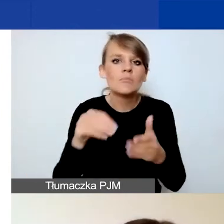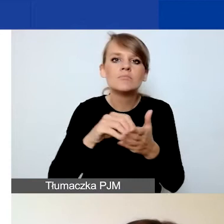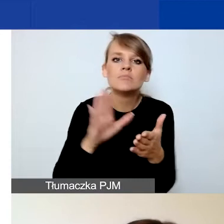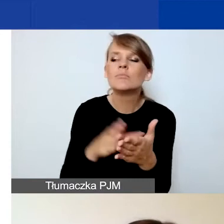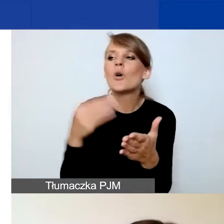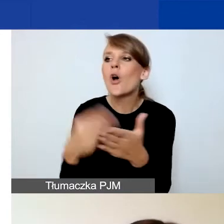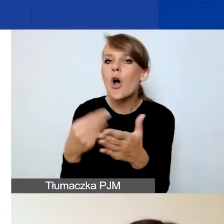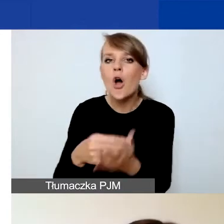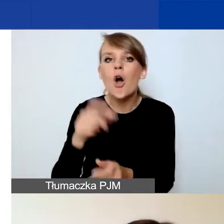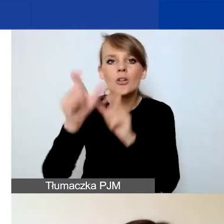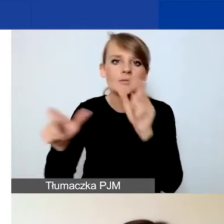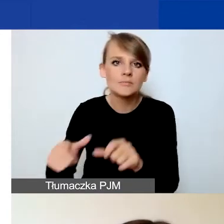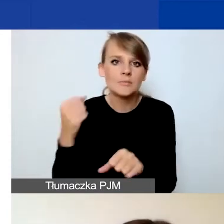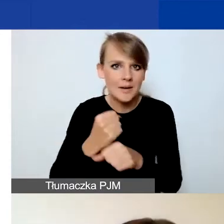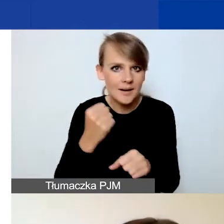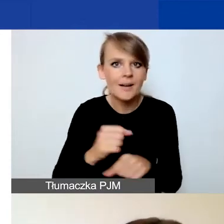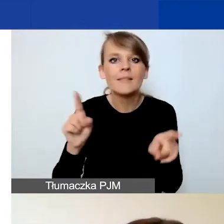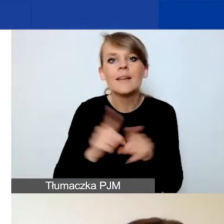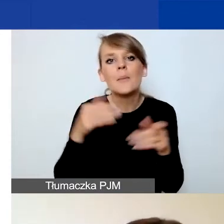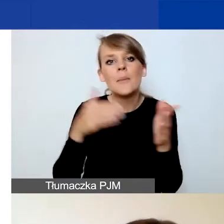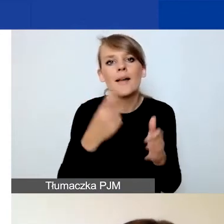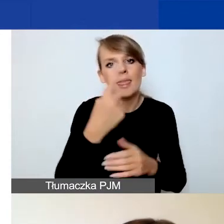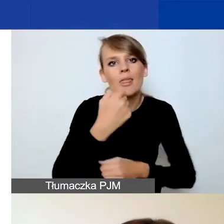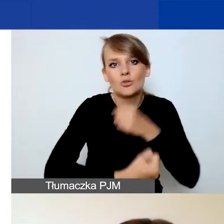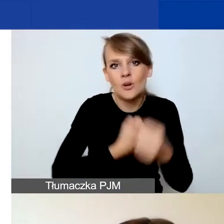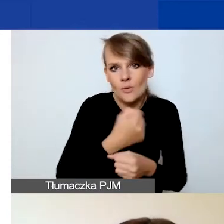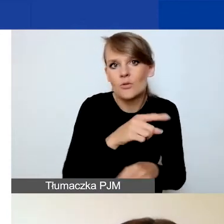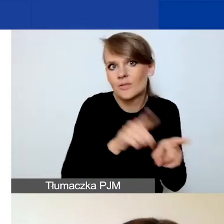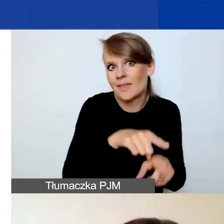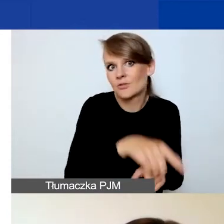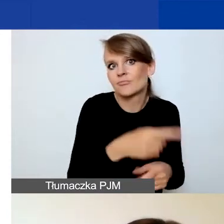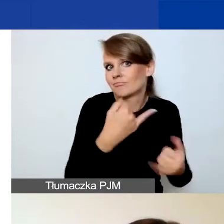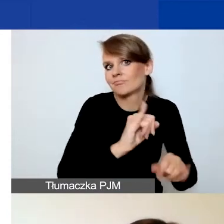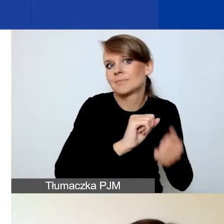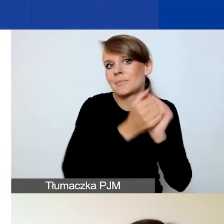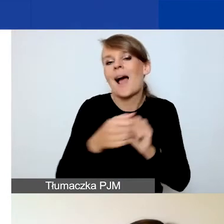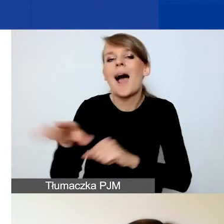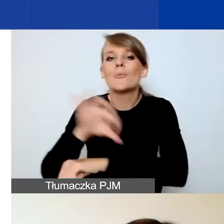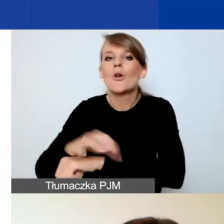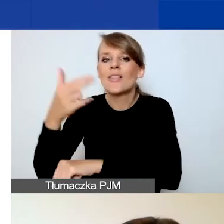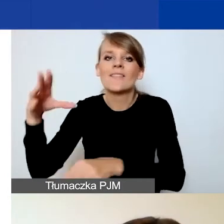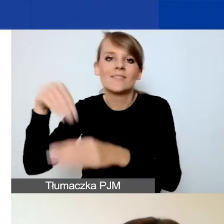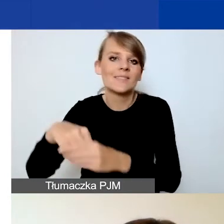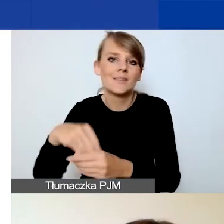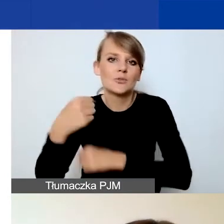oraz maksymalnie jedno działanie. To też zmiana w stosunku do projektu tematycznego, gdzie tych działań mogło być trzy.